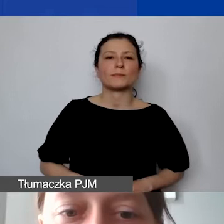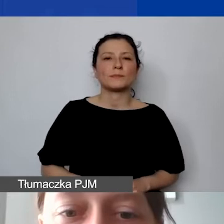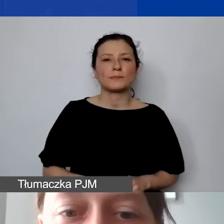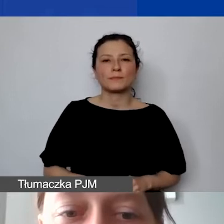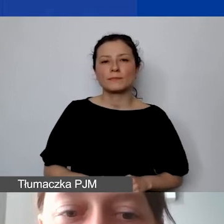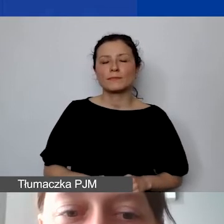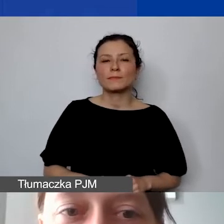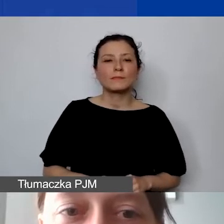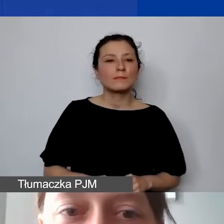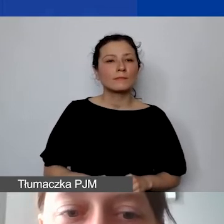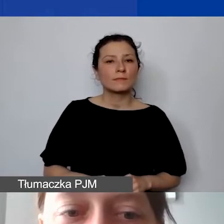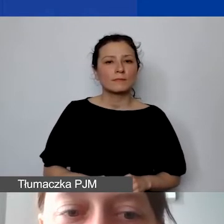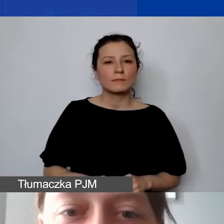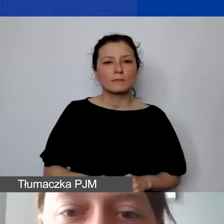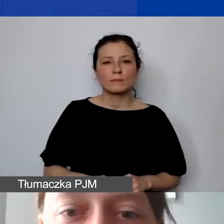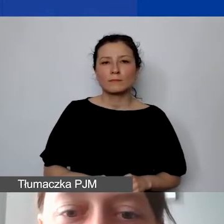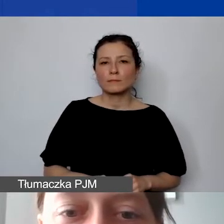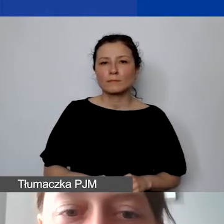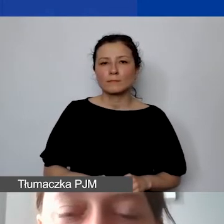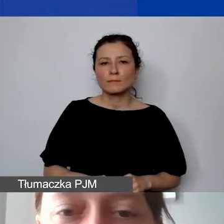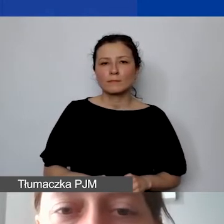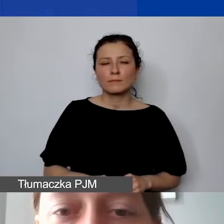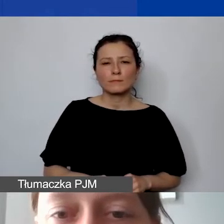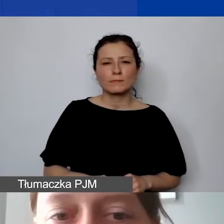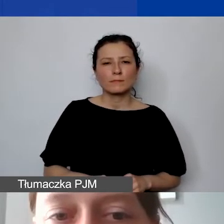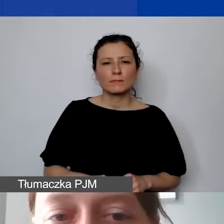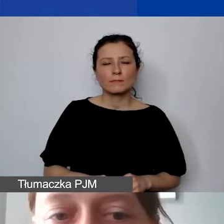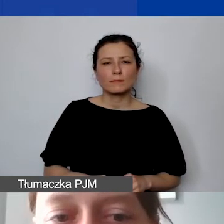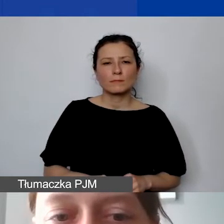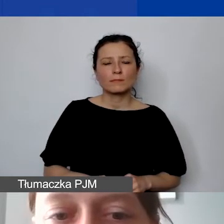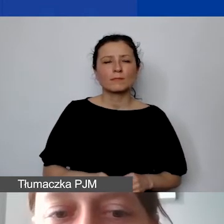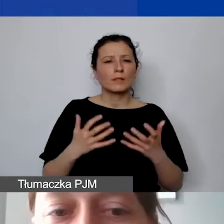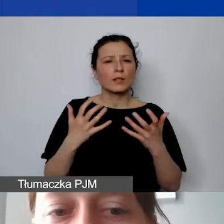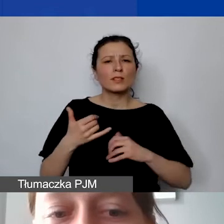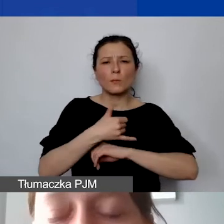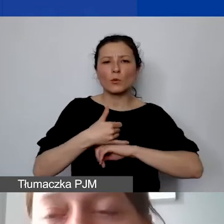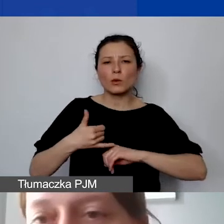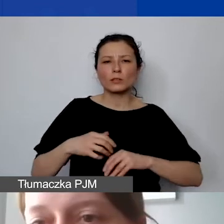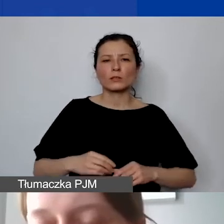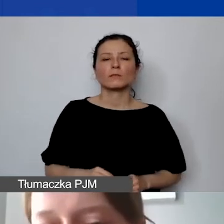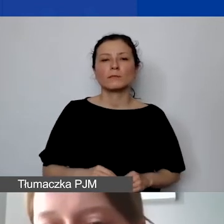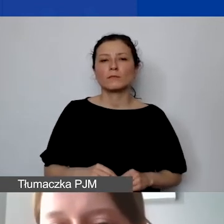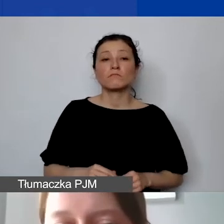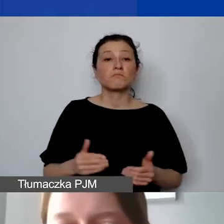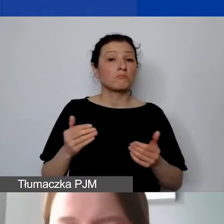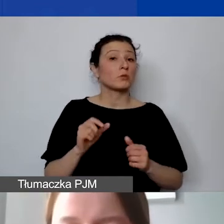Tak że chciałabym jeszcze tylko raz podkreślić, że może zdarzyć się taka sytuacja,